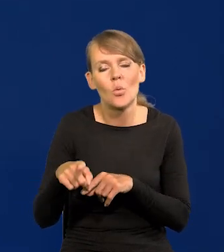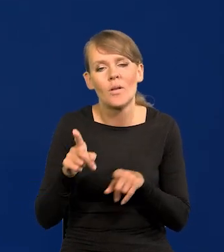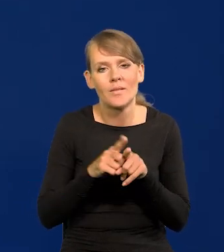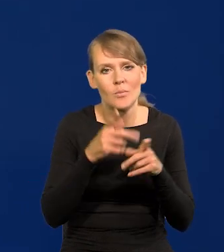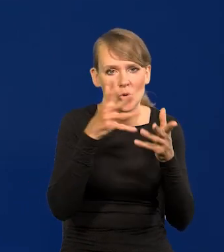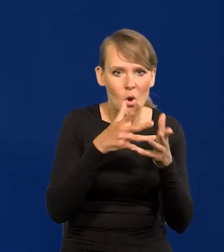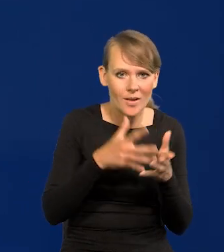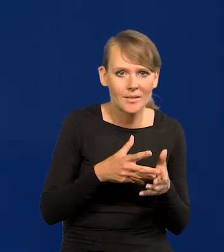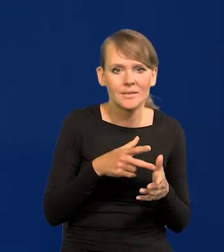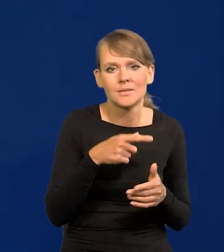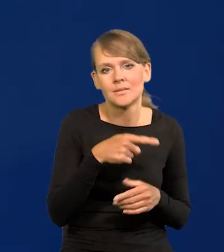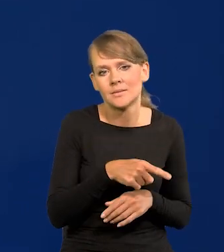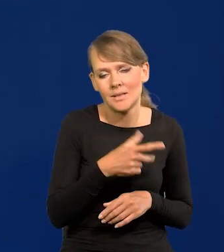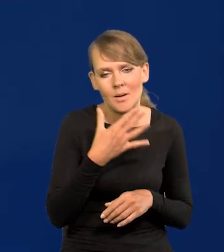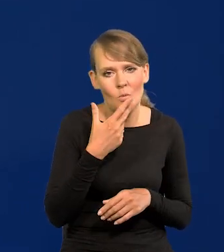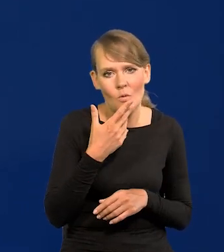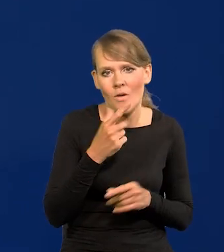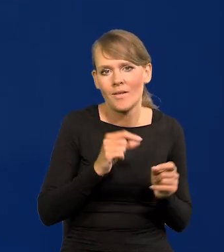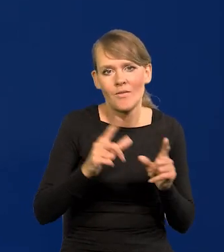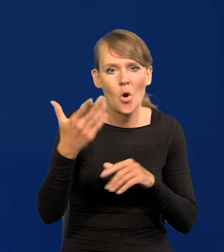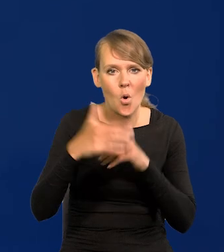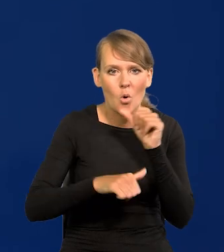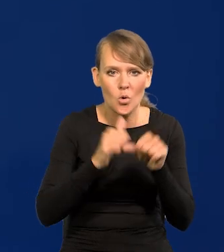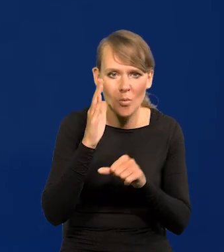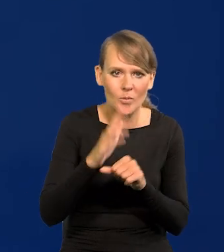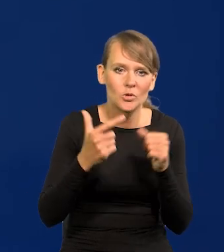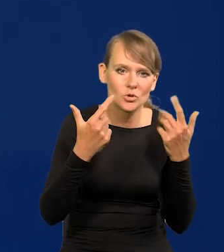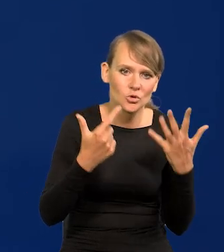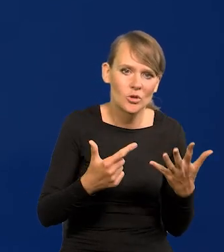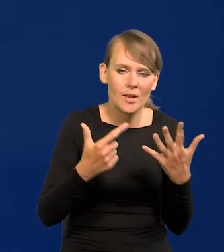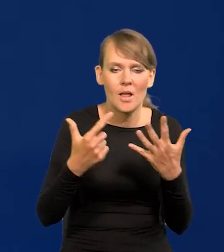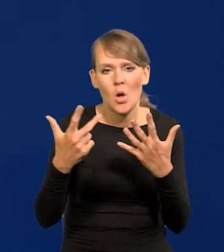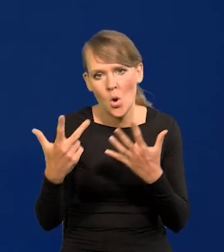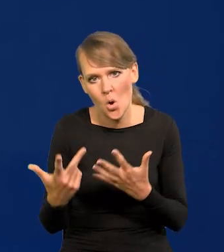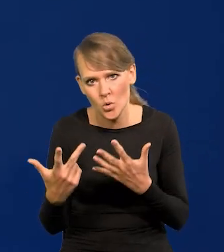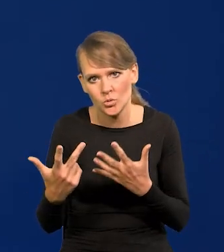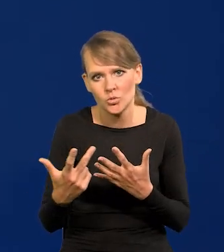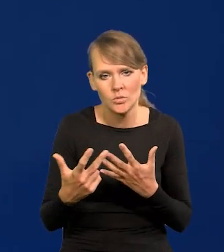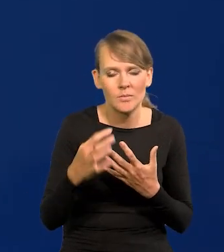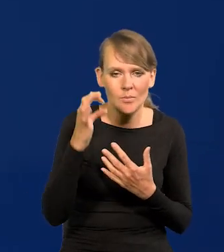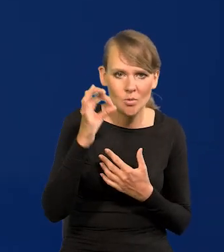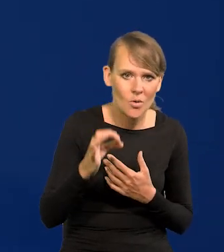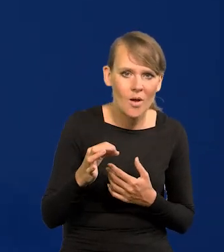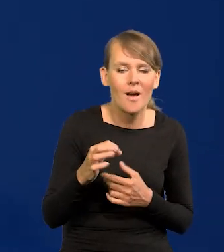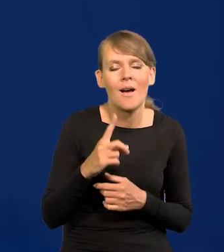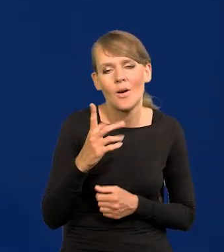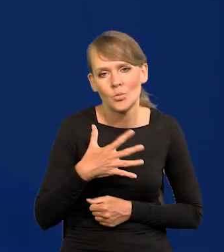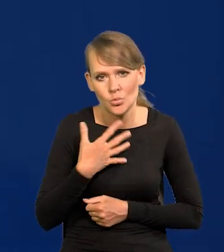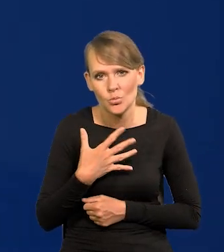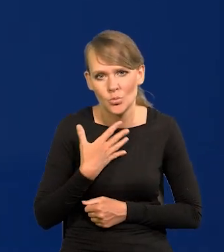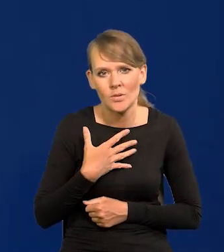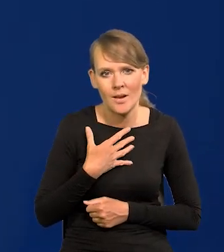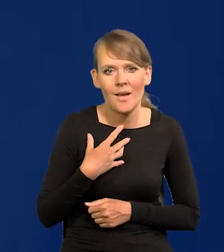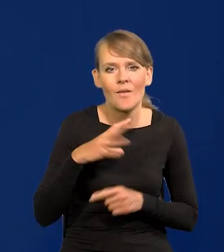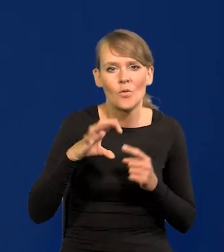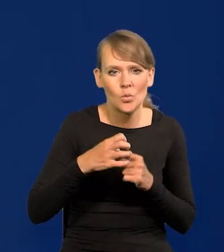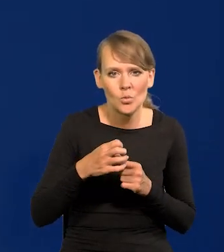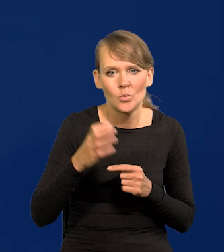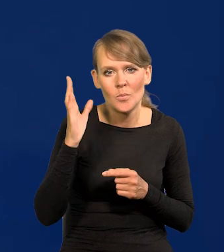że inflacja na koniec roku będzie między 7-8, no ale też raczej to będzie tak, że w grudniu będzie niższa.